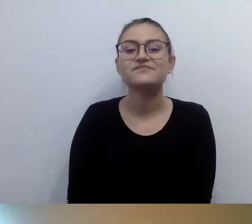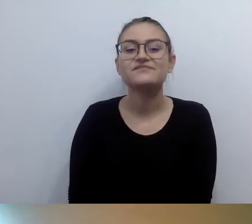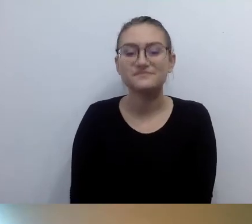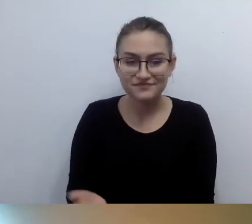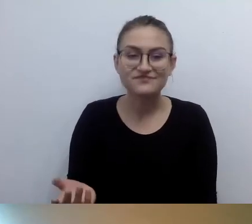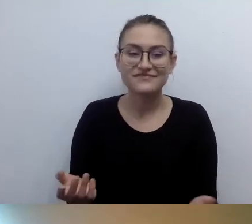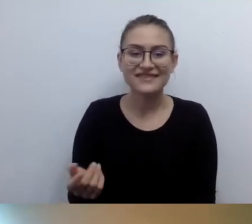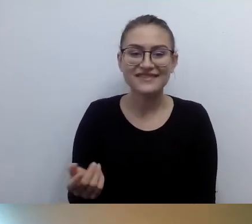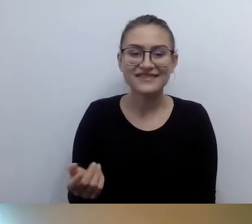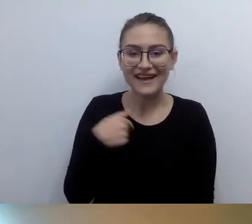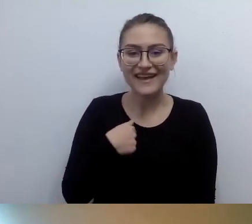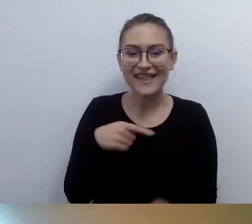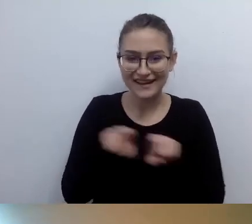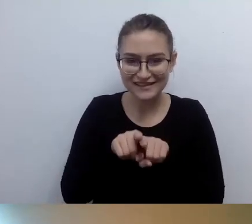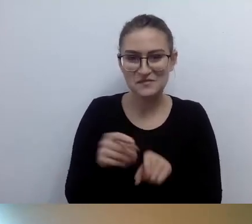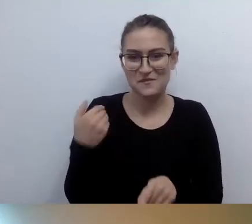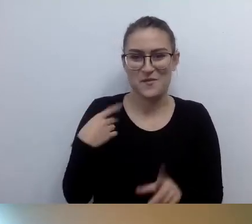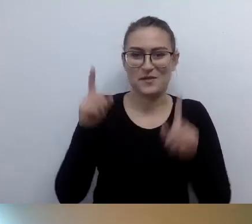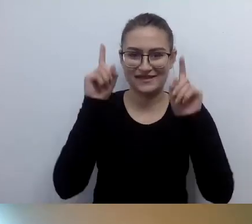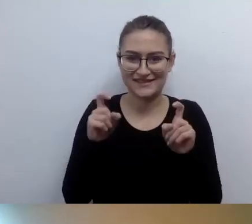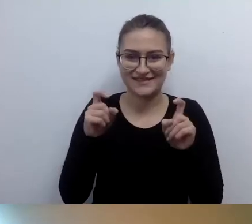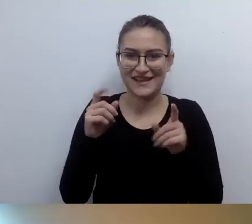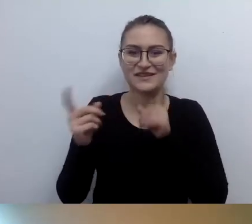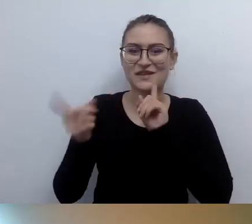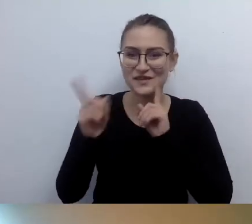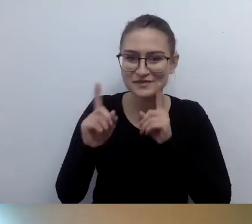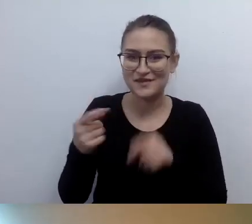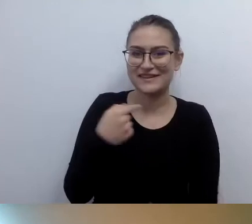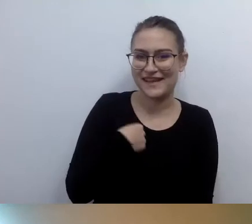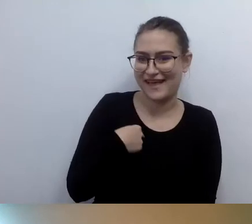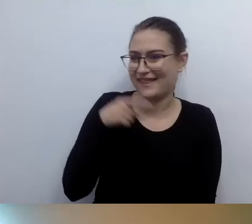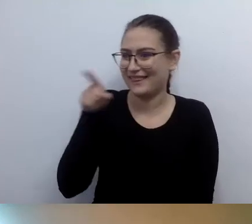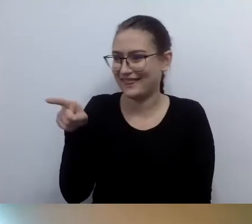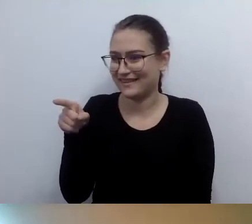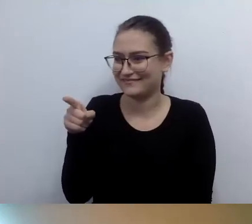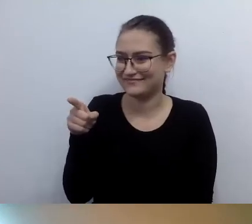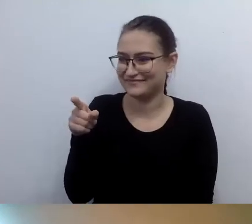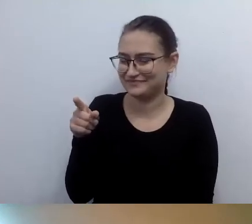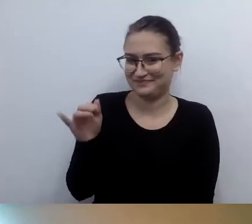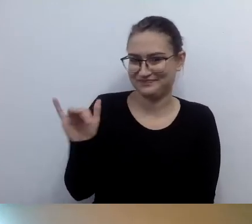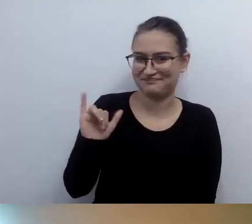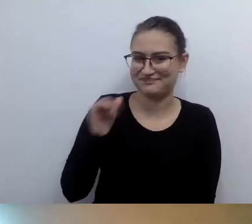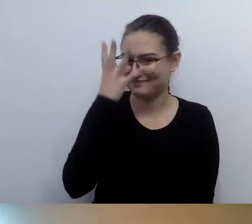Że wyglądamy bardzo podobnie. Mamy podobne fryzury. Tak. Nie przesadzajmy z opisami.